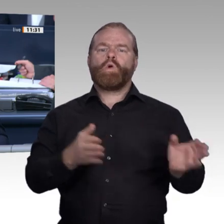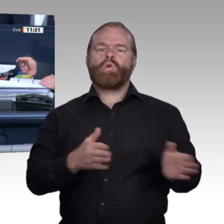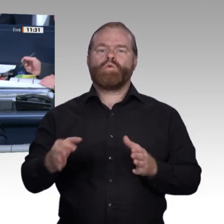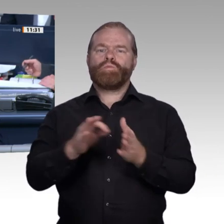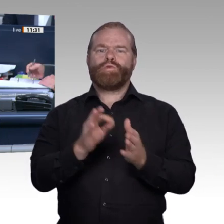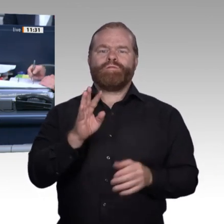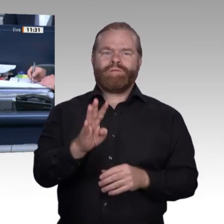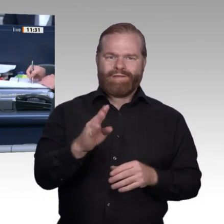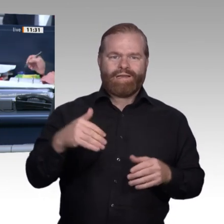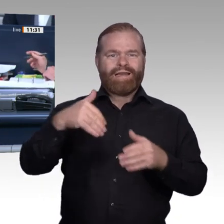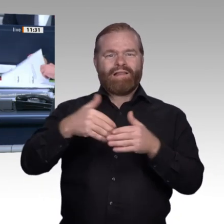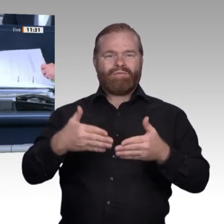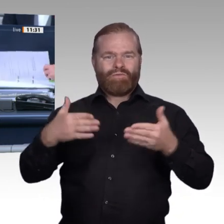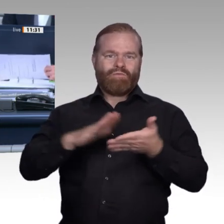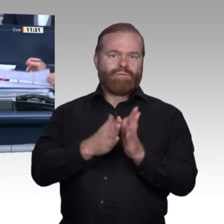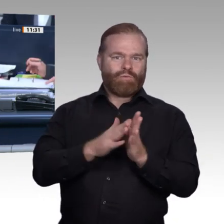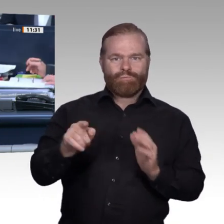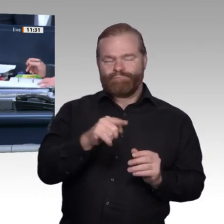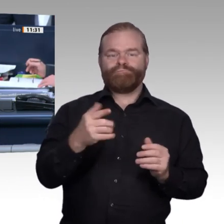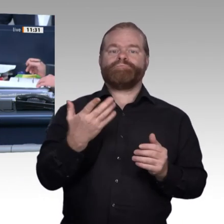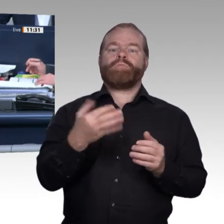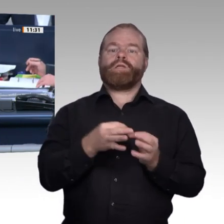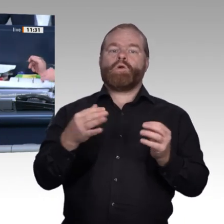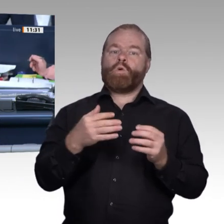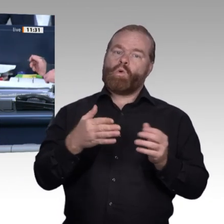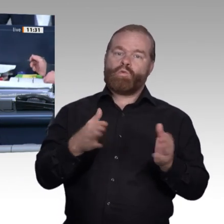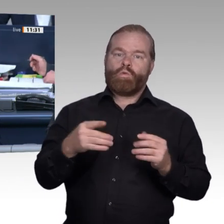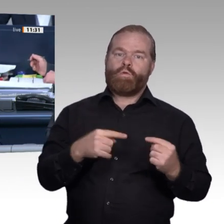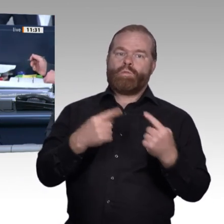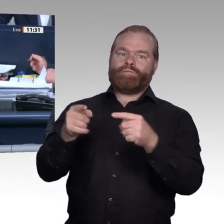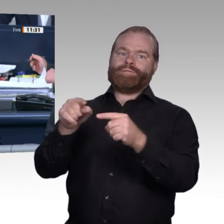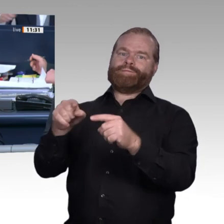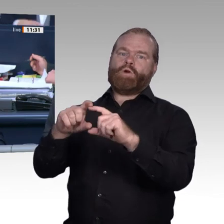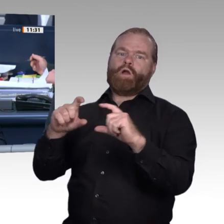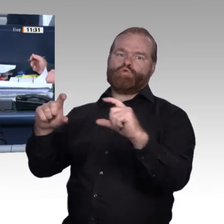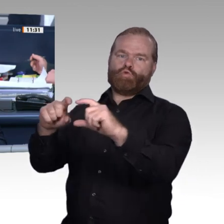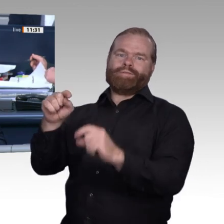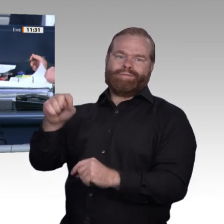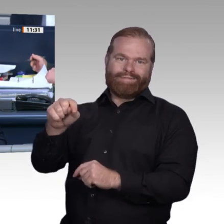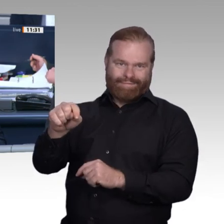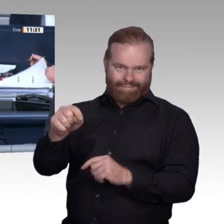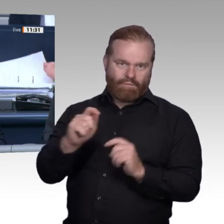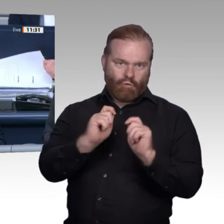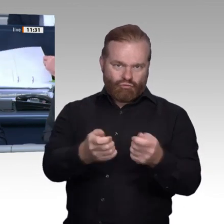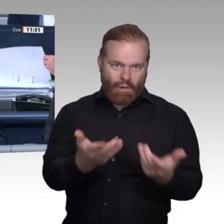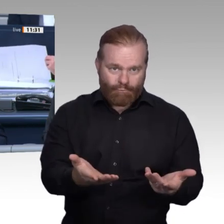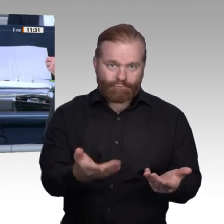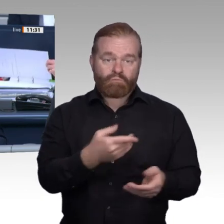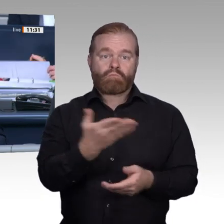Dann verfahren wir wie vorgeschlagen. Ich rufe den Tagesordnungspunkt 5 auf: Vereinbarte Debatte Zukunft der beruflichen Bildung in der digitalen Arbeitswelt Nach einer